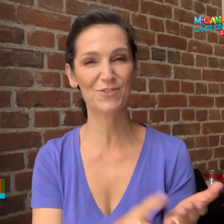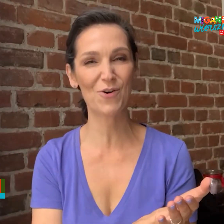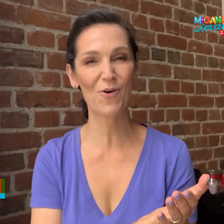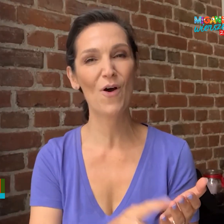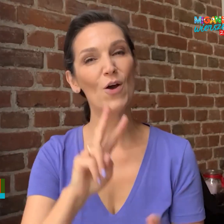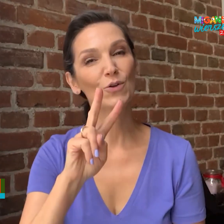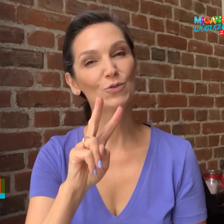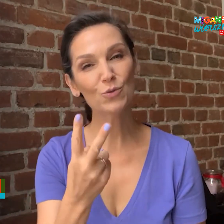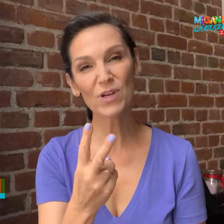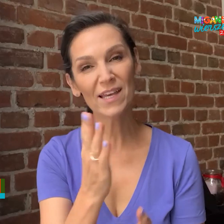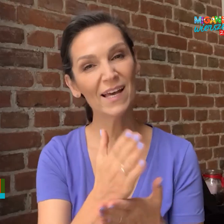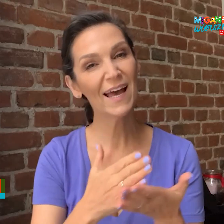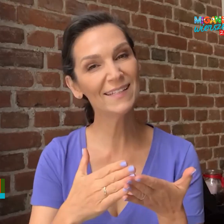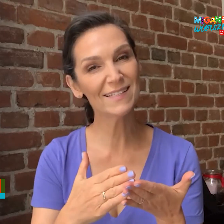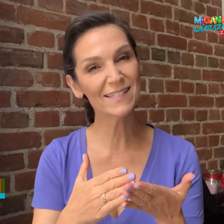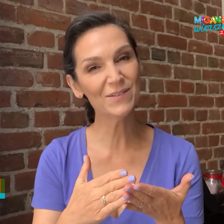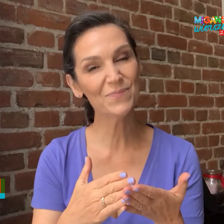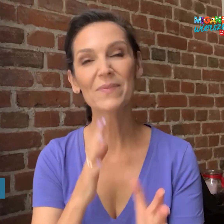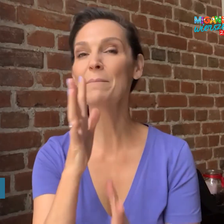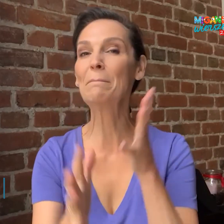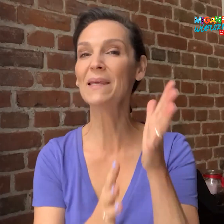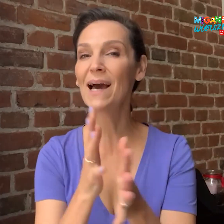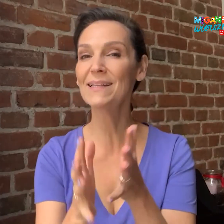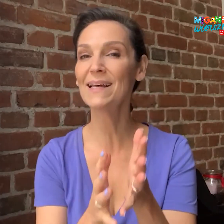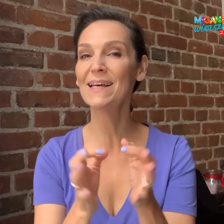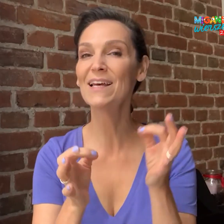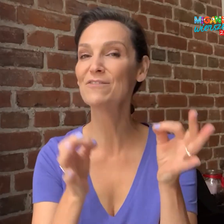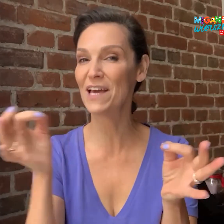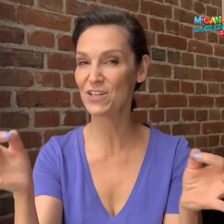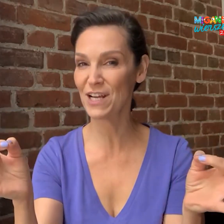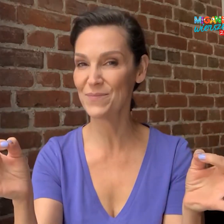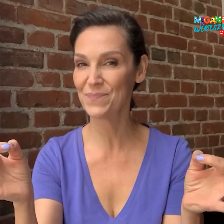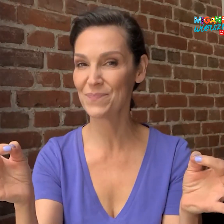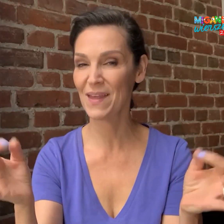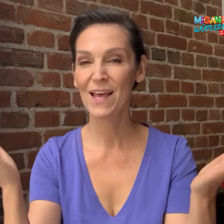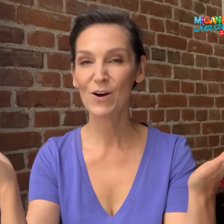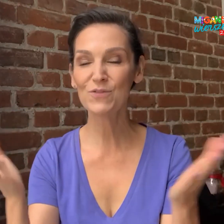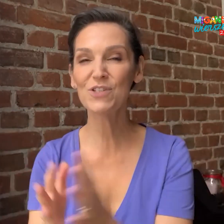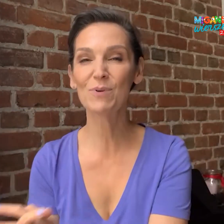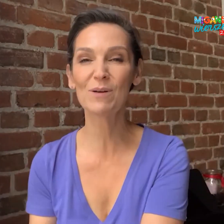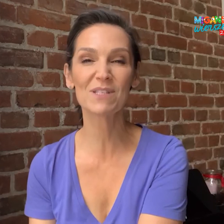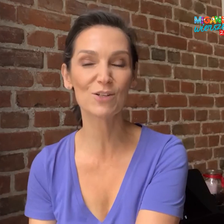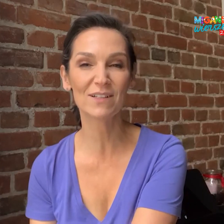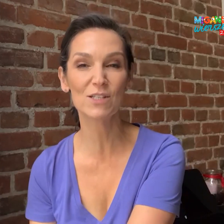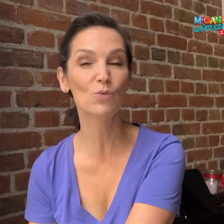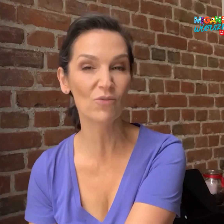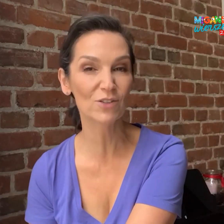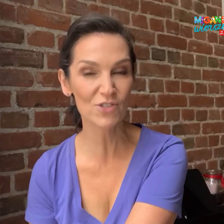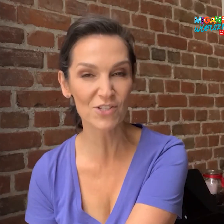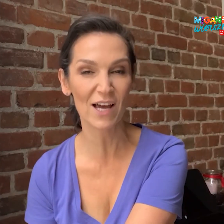do drugiej edycji „Migane Wiersze”. Oczywiście program skierowany jest głównie do dzieci,